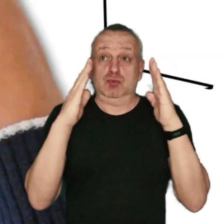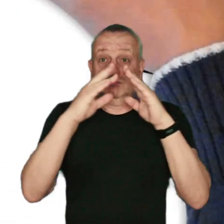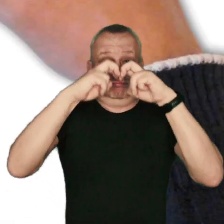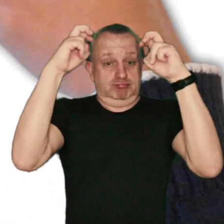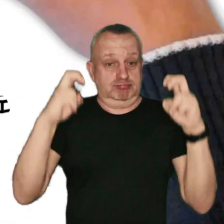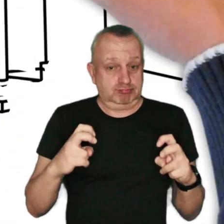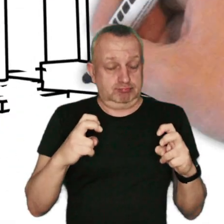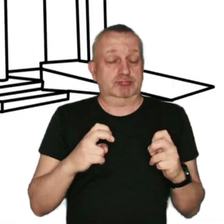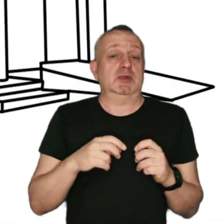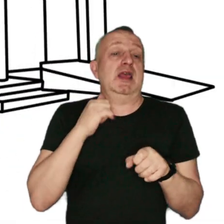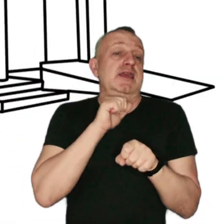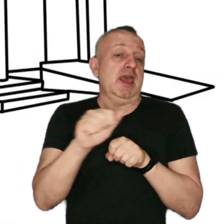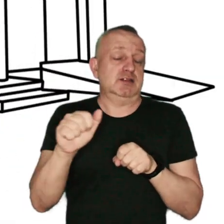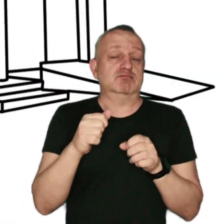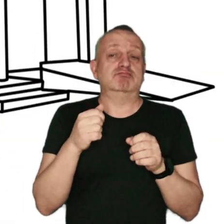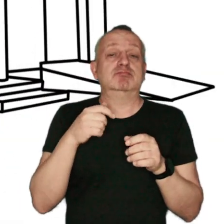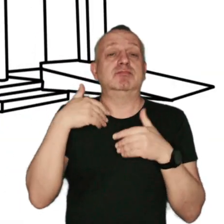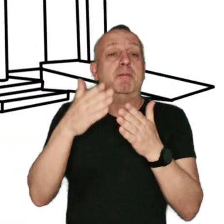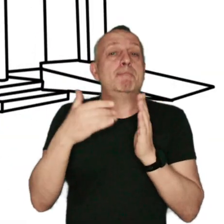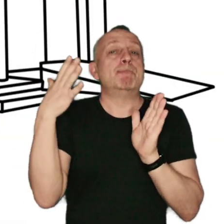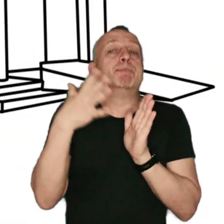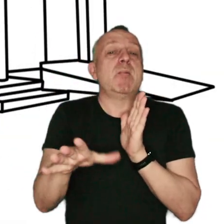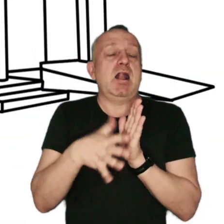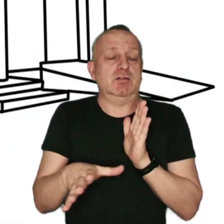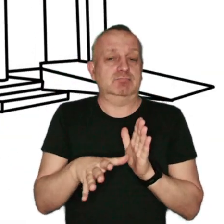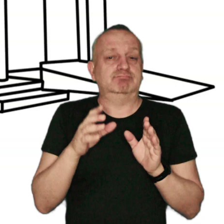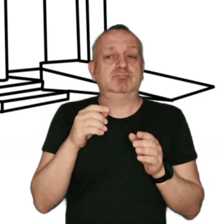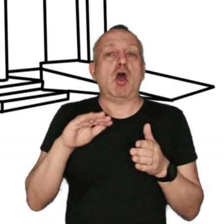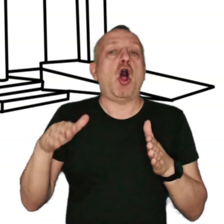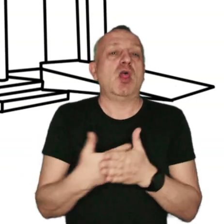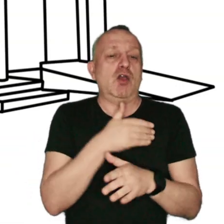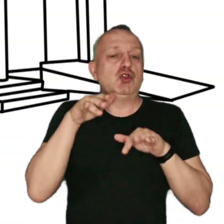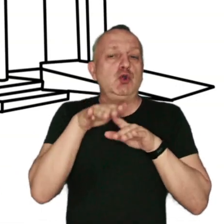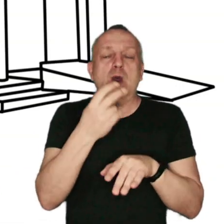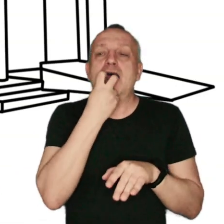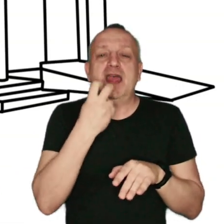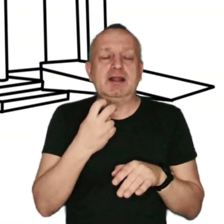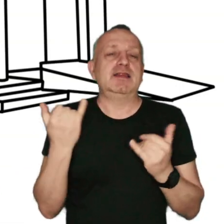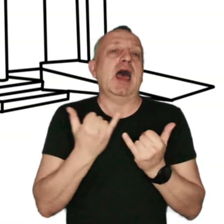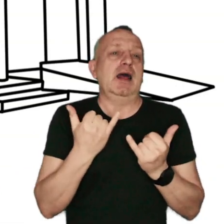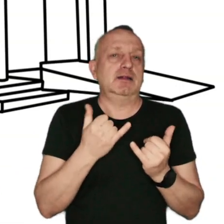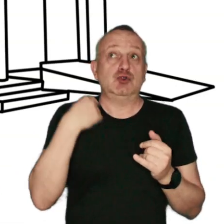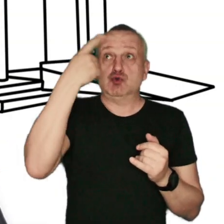jest stosowanie paliw alternatywnych, czyli pozyskiwanych z odnawialnych źródeł energii, takich jak słońce.